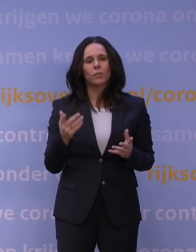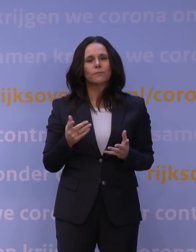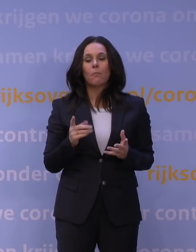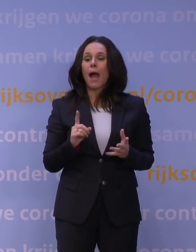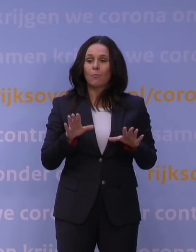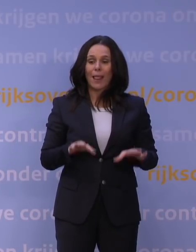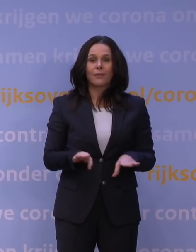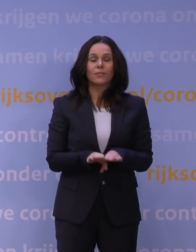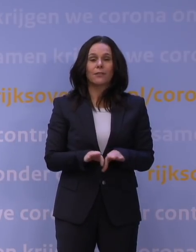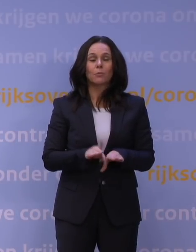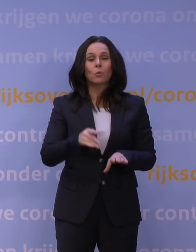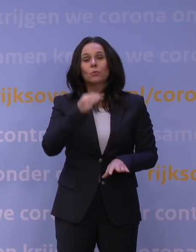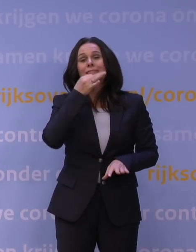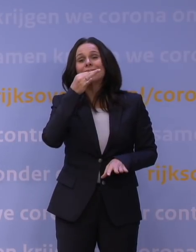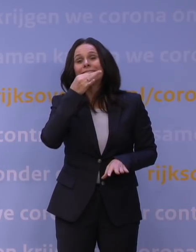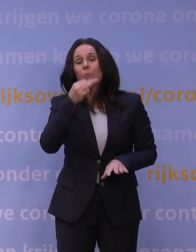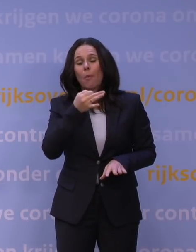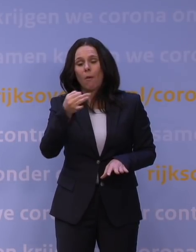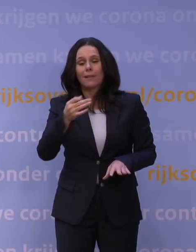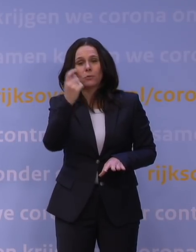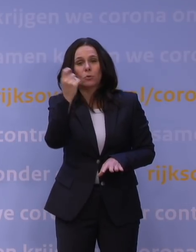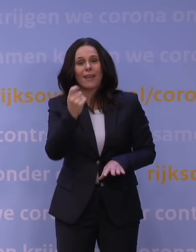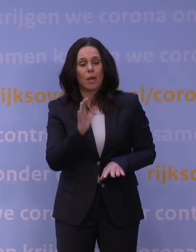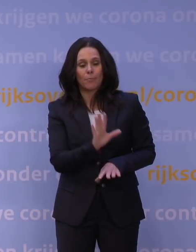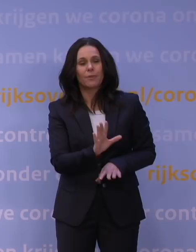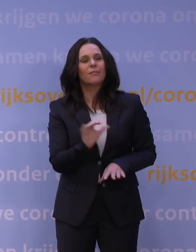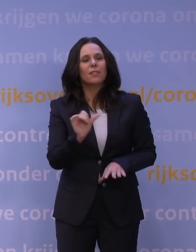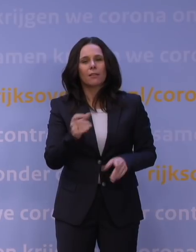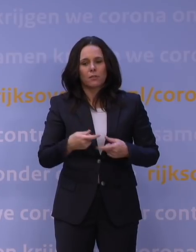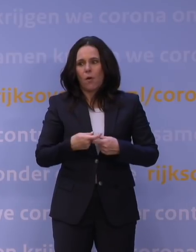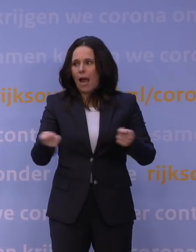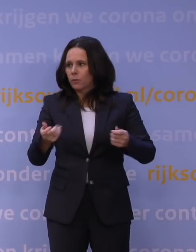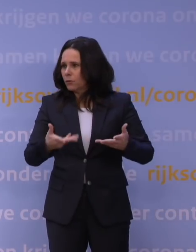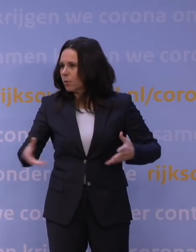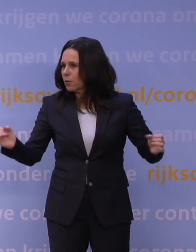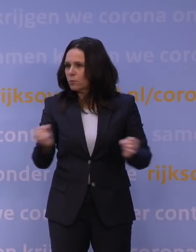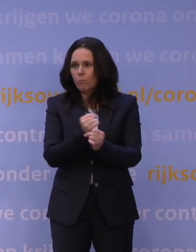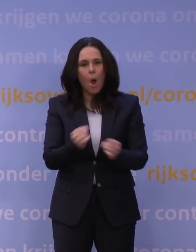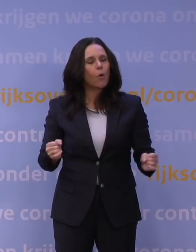Die moeten ook zo simpel mogelijk blijven in hun ontwerp, want anders is het voor de uitvoering ondoenlijk, dat weten we, om het te doen.